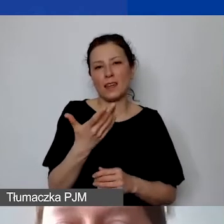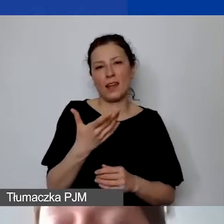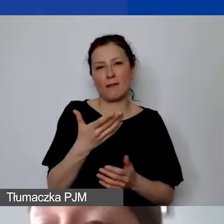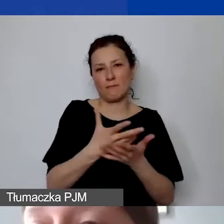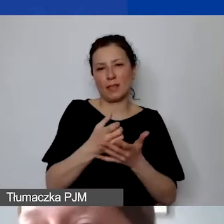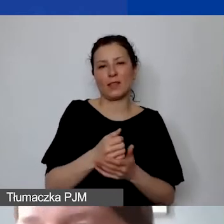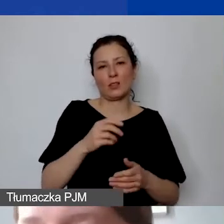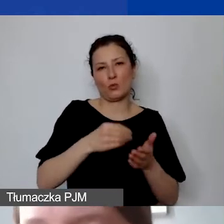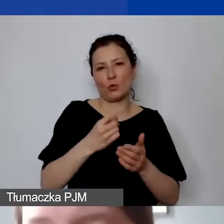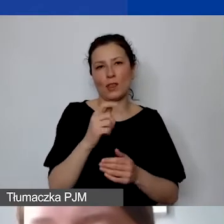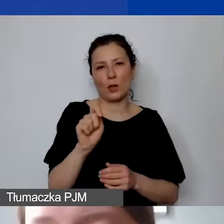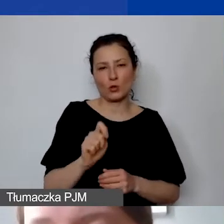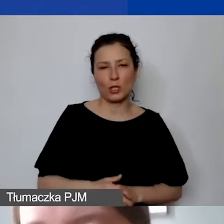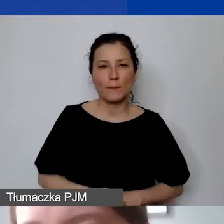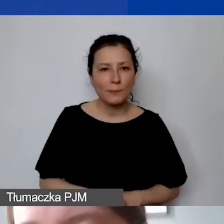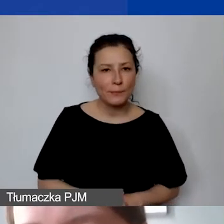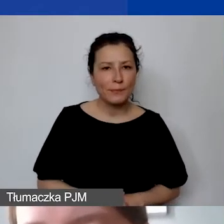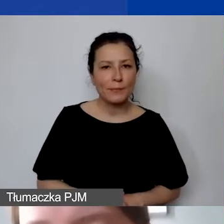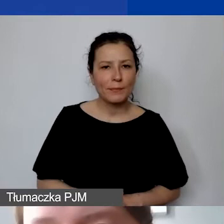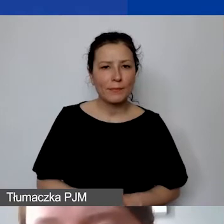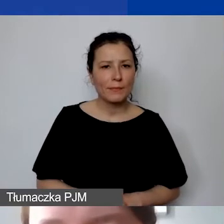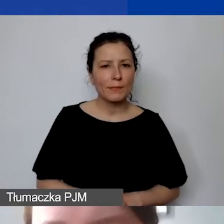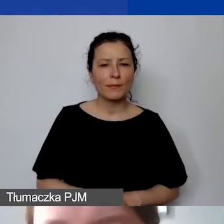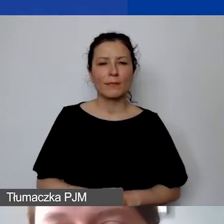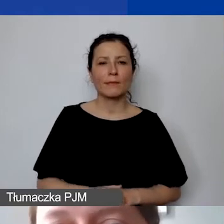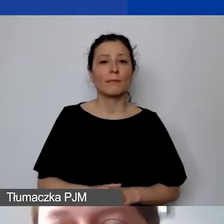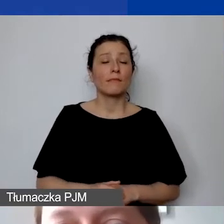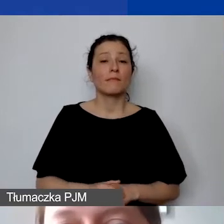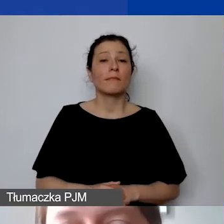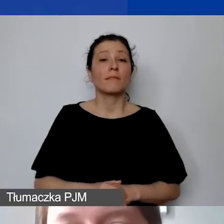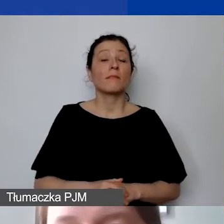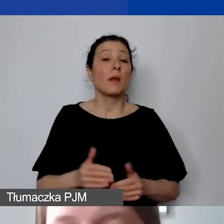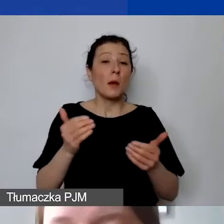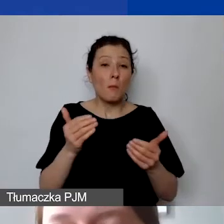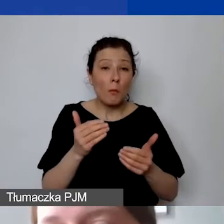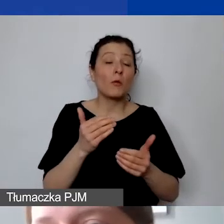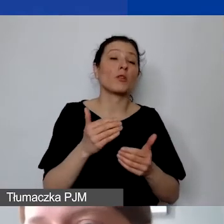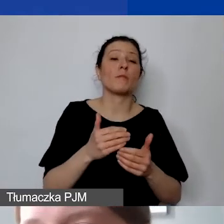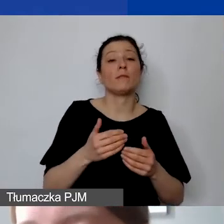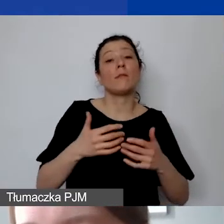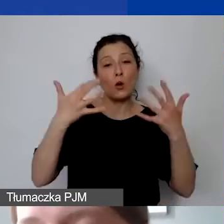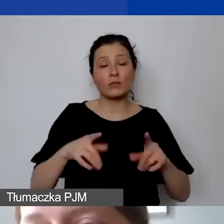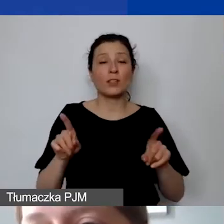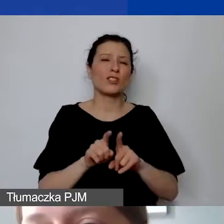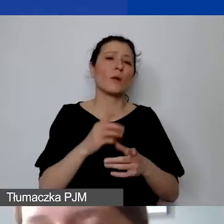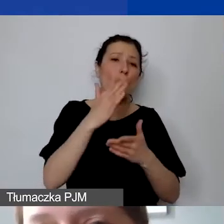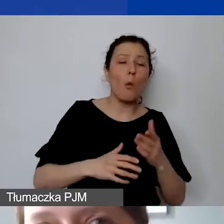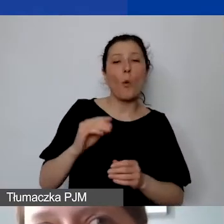W związku z tym, że możemy rozliczać niepełny wymiar czasu pracy, proszę pamiętać o tym, że wymagamy dla takich osób